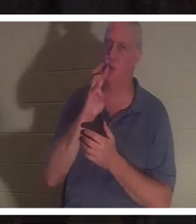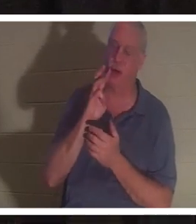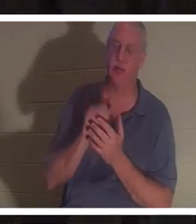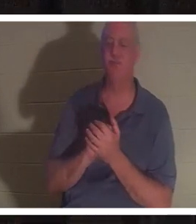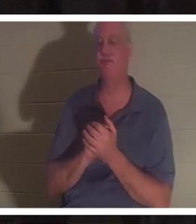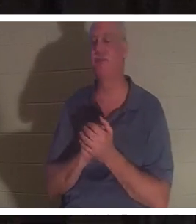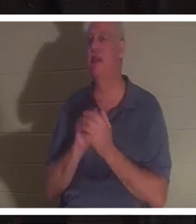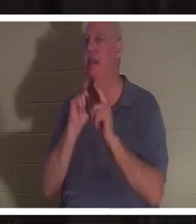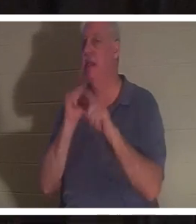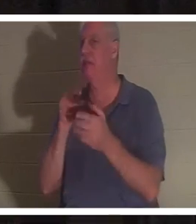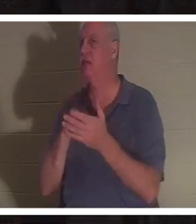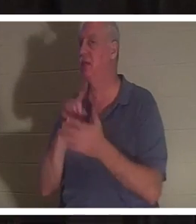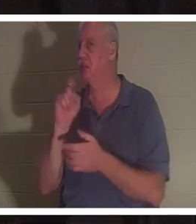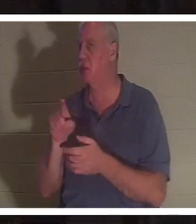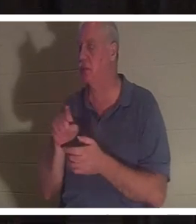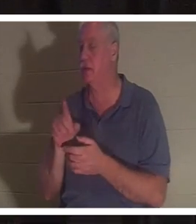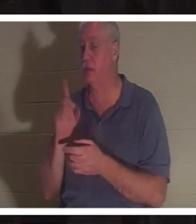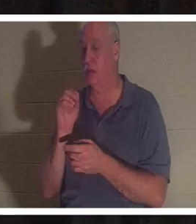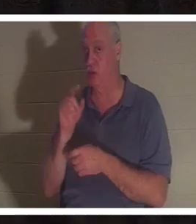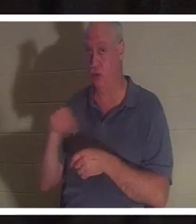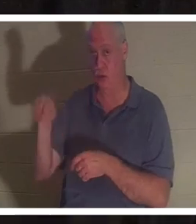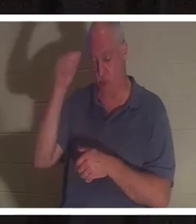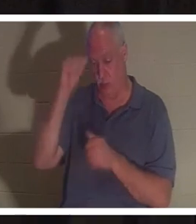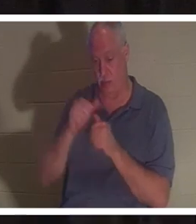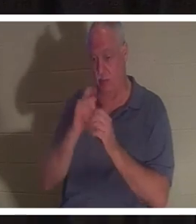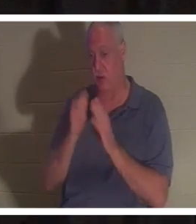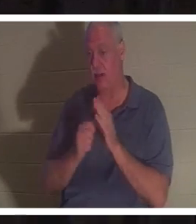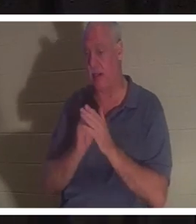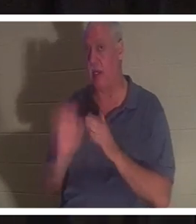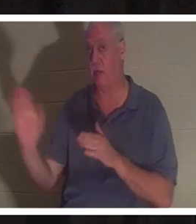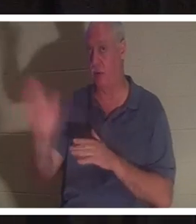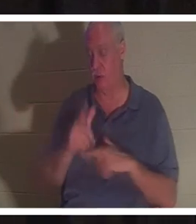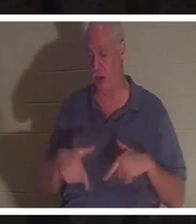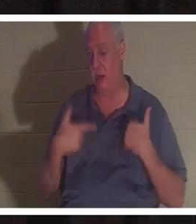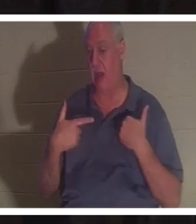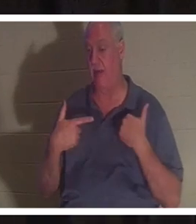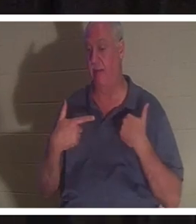अपनी मेज पर दें। क्या आपको अपने जीवन में कोई ऐसा समय याद है जब यह संभव हो कि